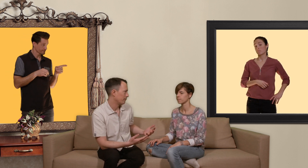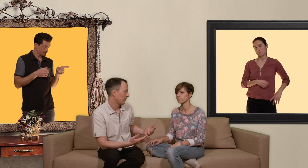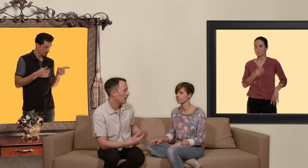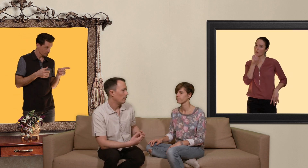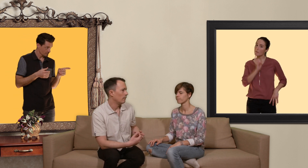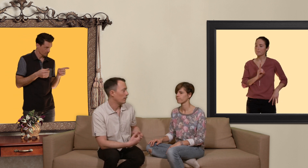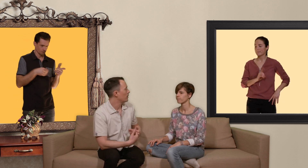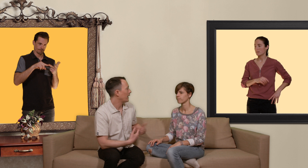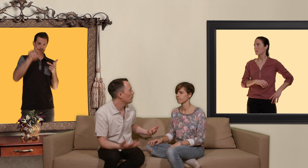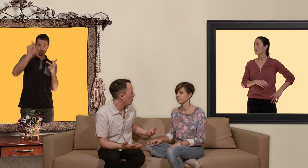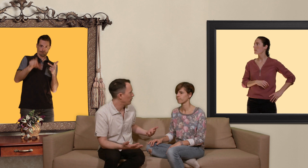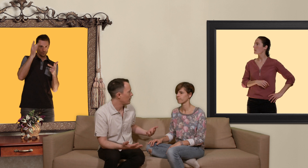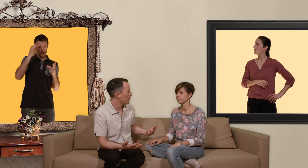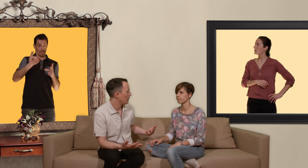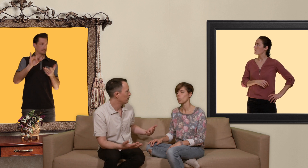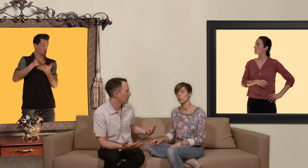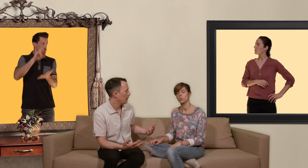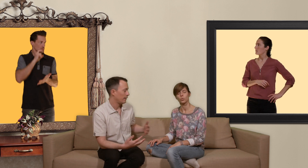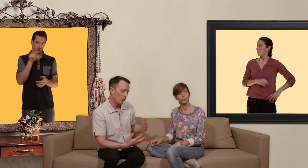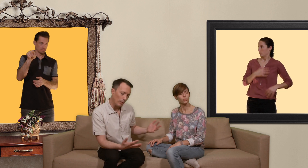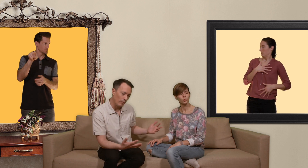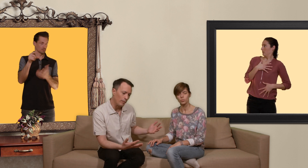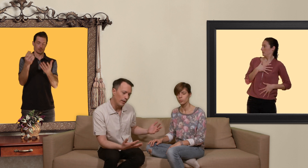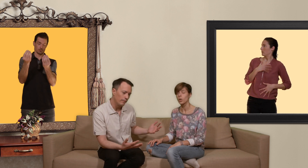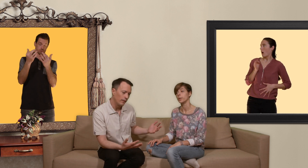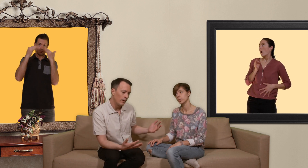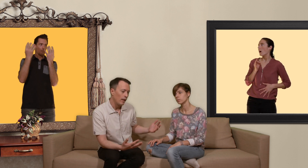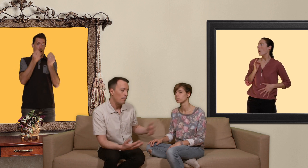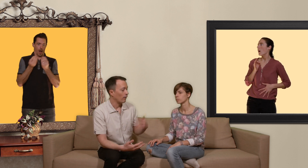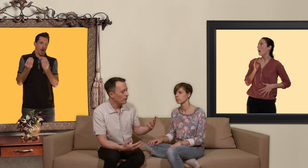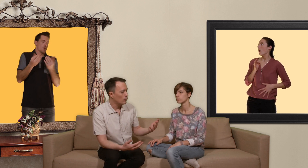tu sais rien sur ton partenaire sexuel et t'es complètement flippé et bien là du coup